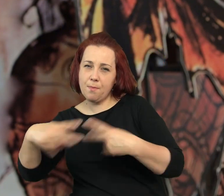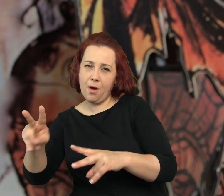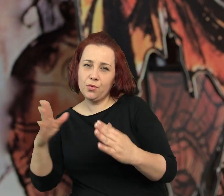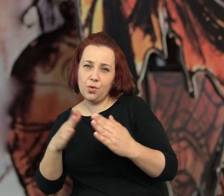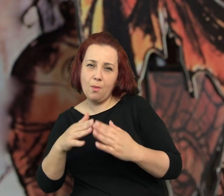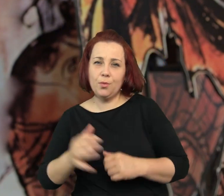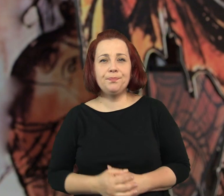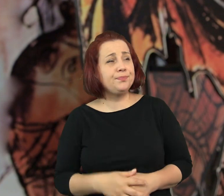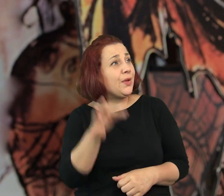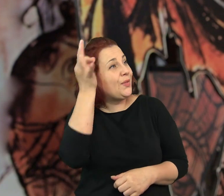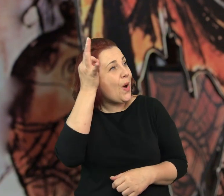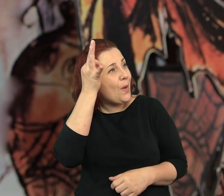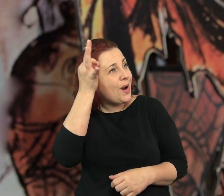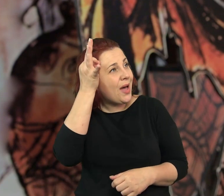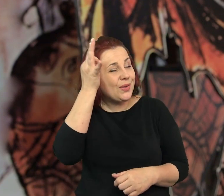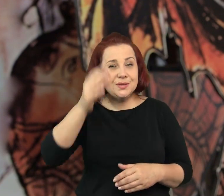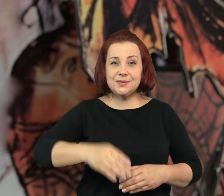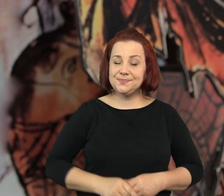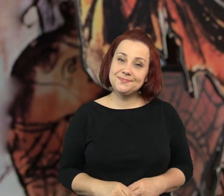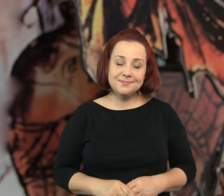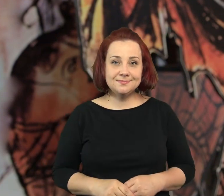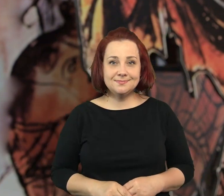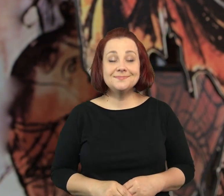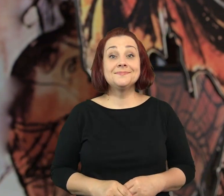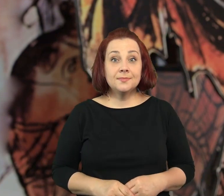Powinniśmy – odpowiedziała Tuba – dobranoc Pani".